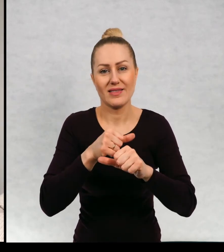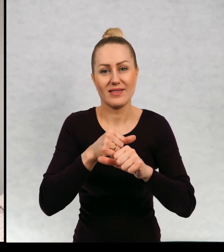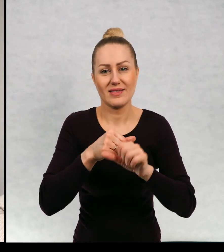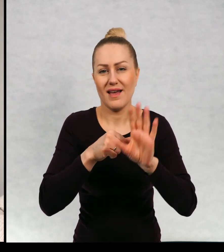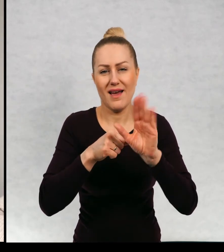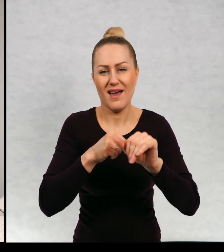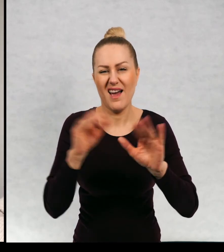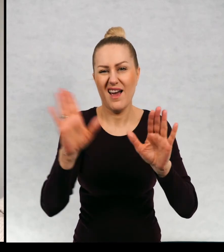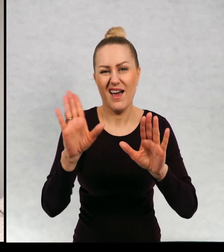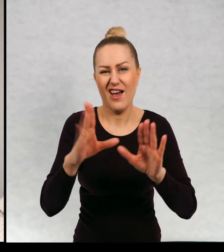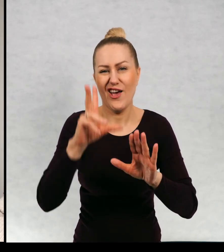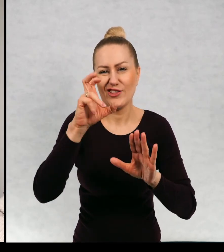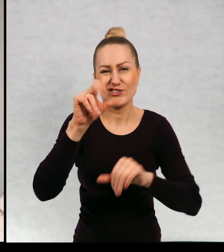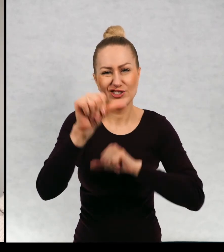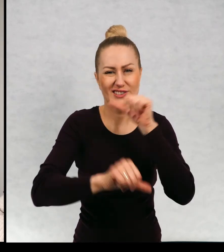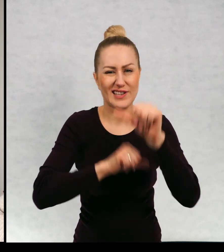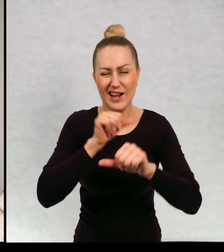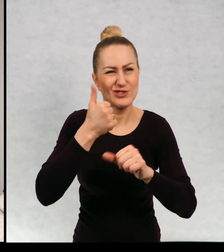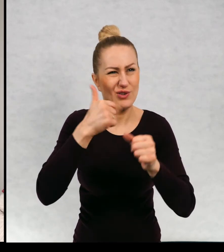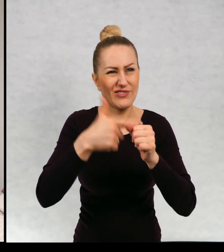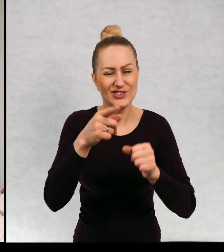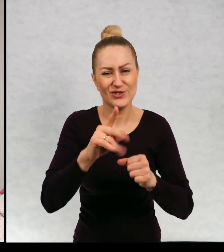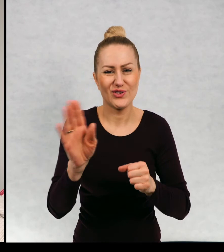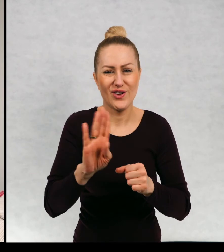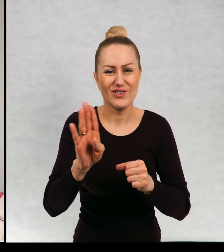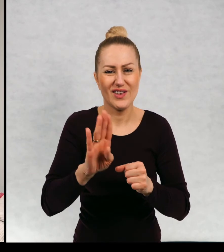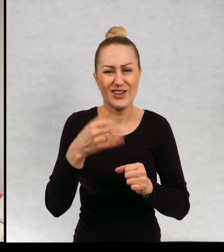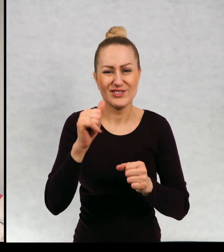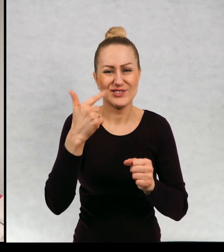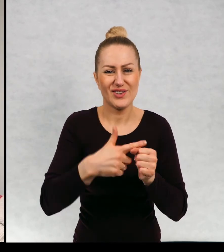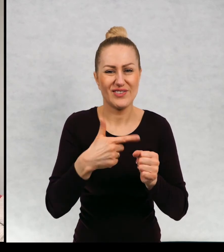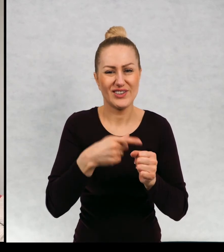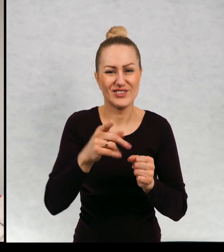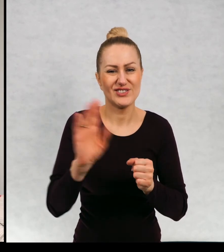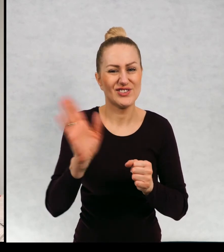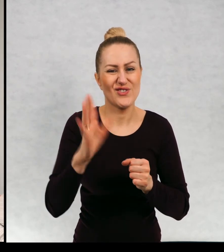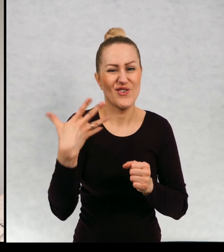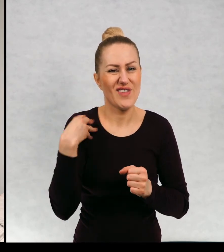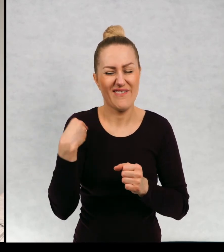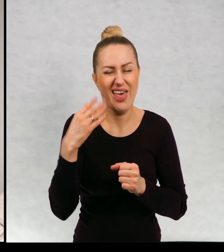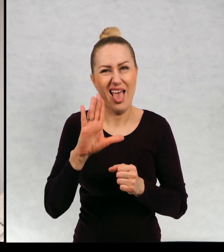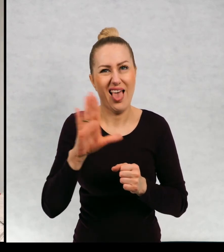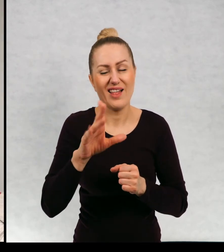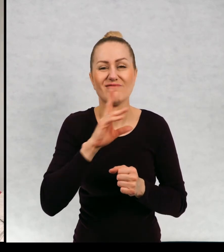niemożliwe ze 300 lat musi kończy 120 tej chwili to nie jest żaden wiek słuchajcie